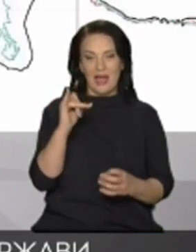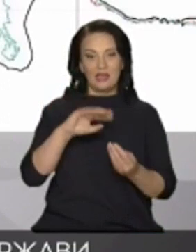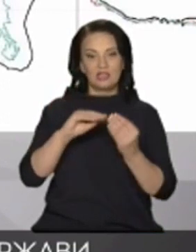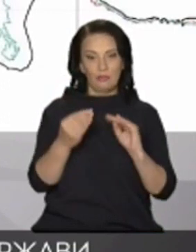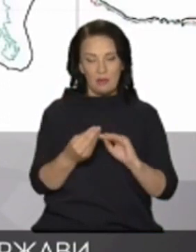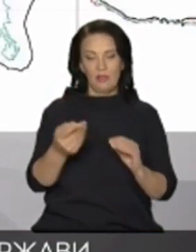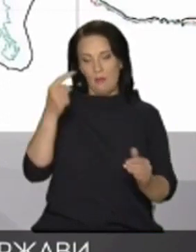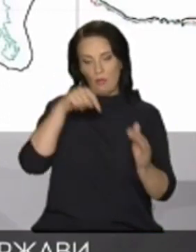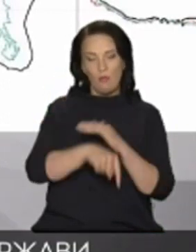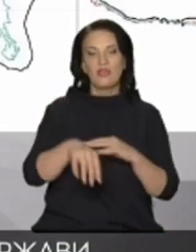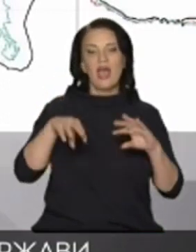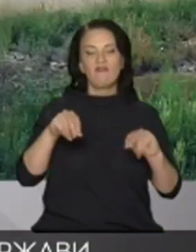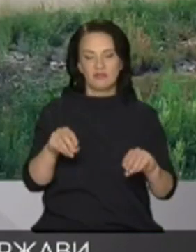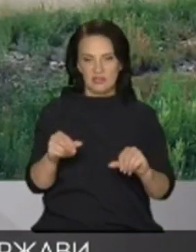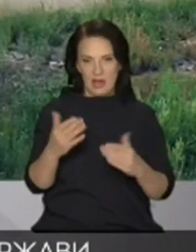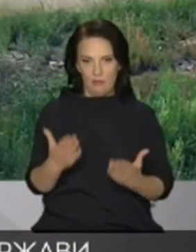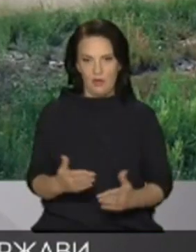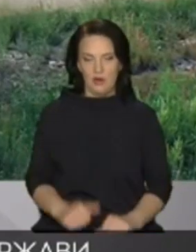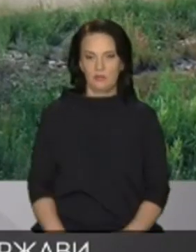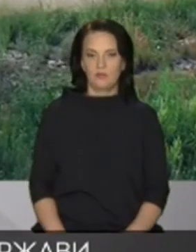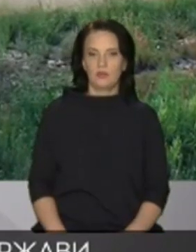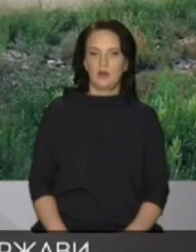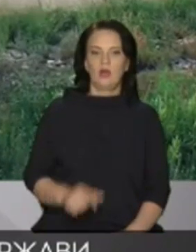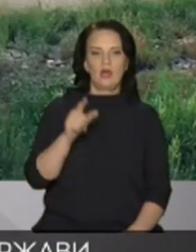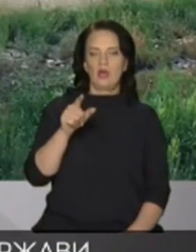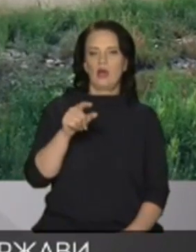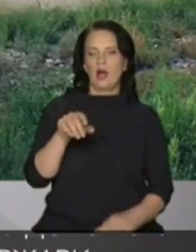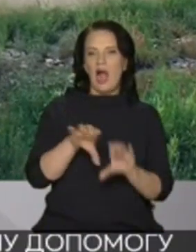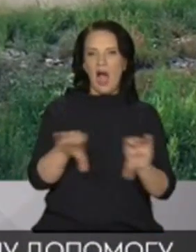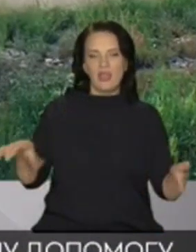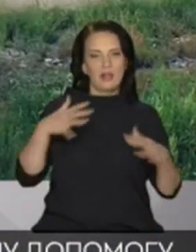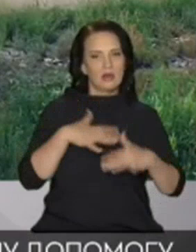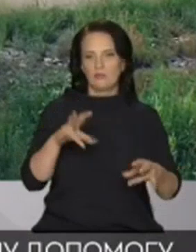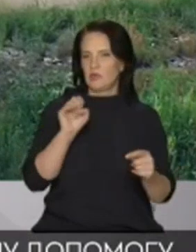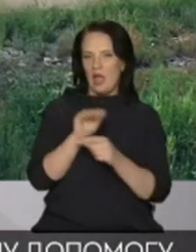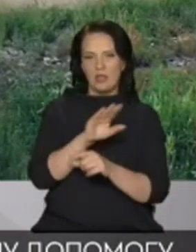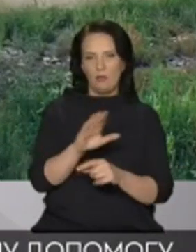взагалі північно-кримського каналу він не наповнюється того чекаємо знову катастрофи